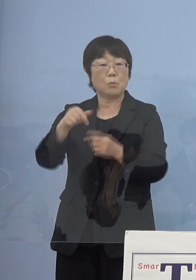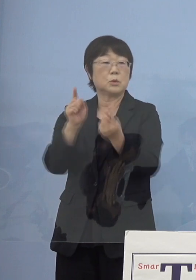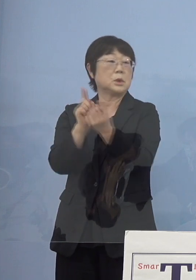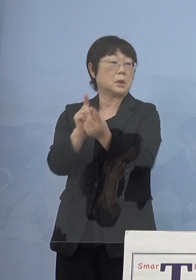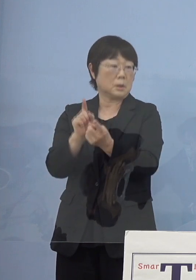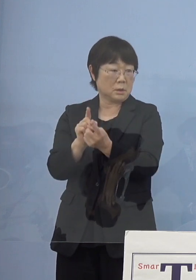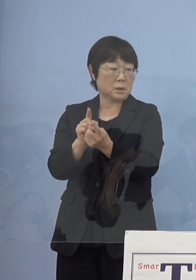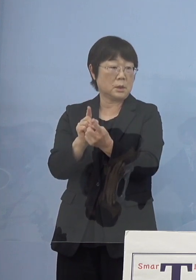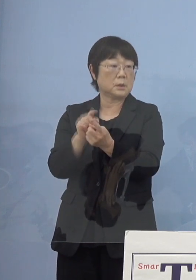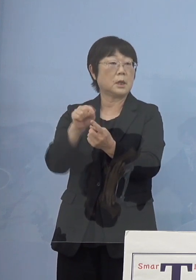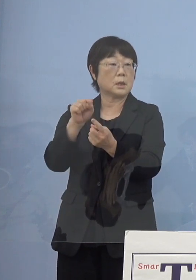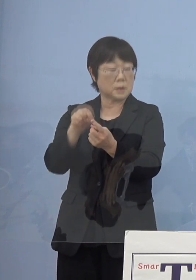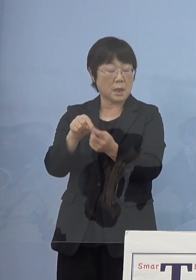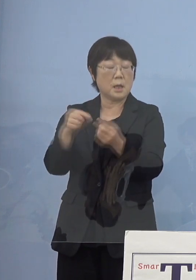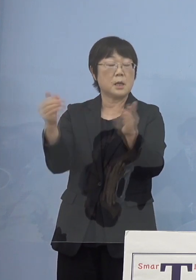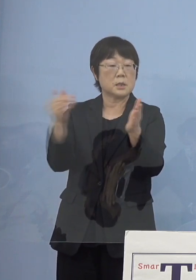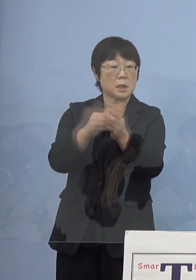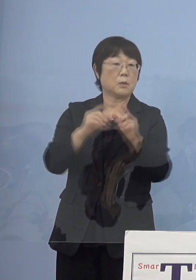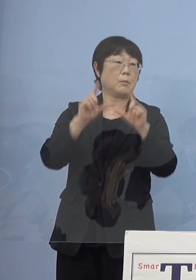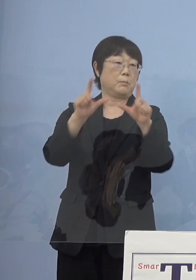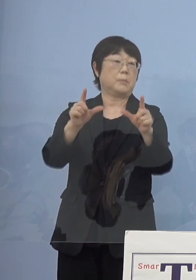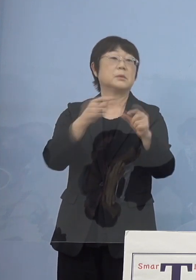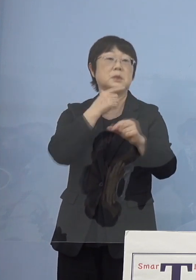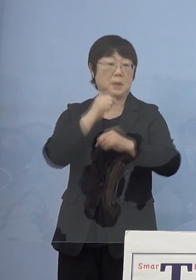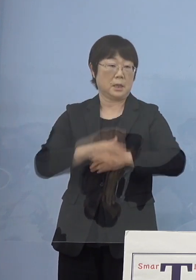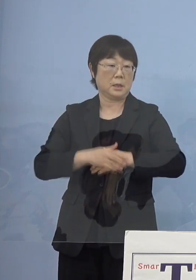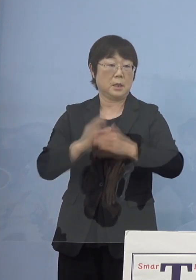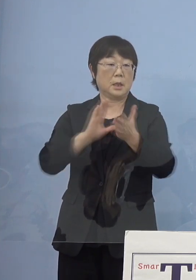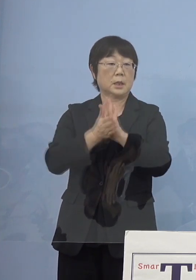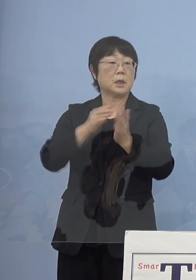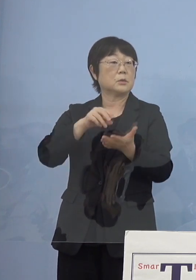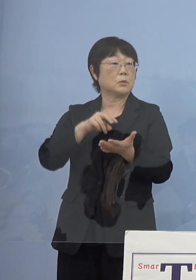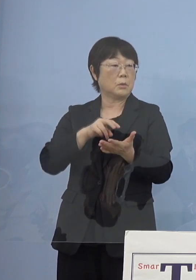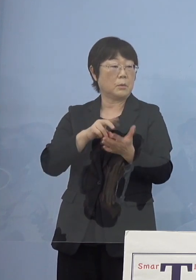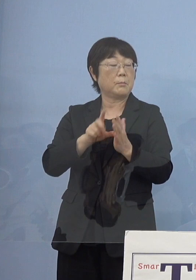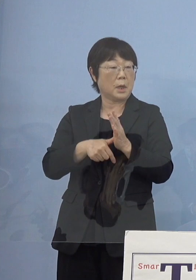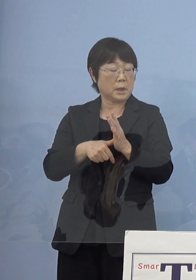最終的には打ち出していきますが 徳島の場合には病床